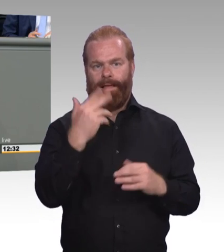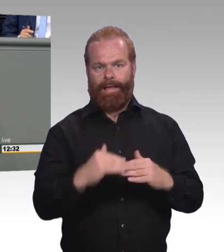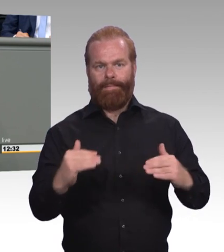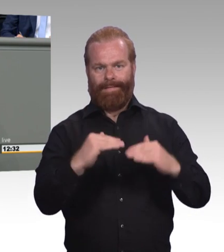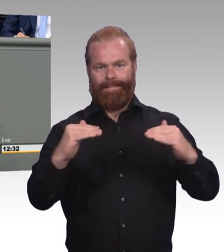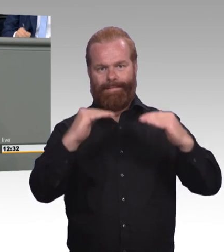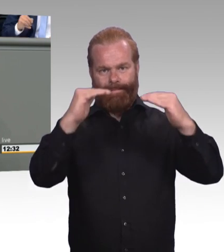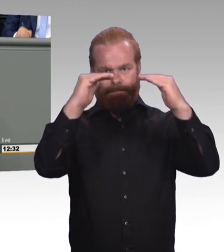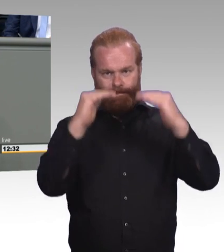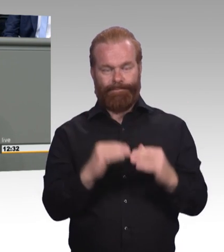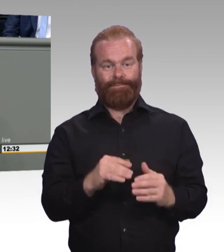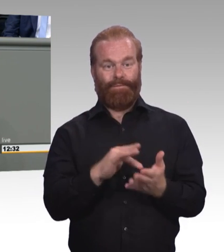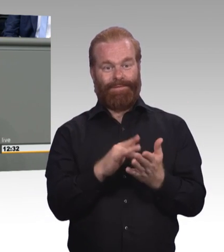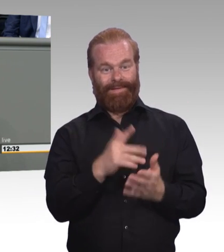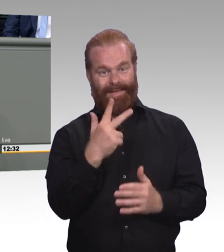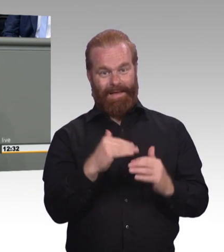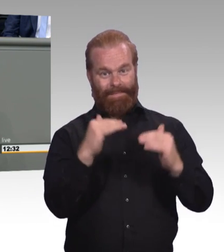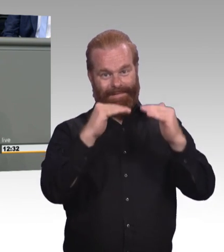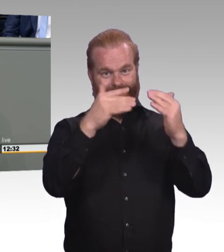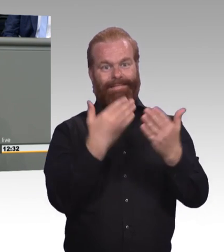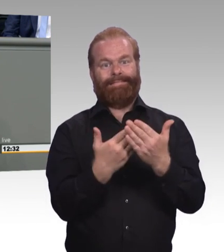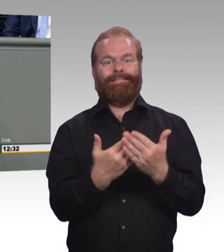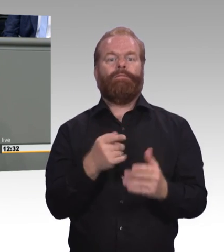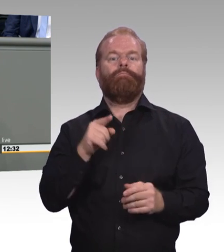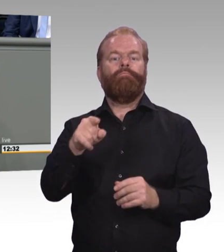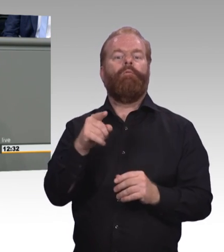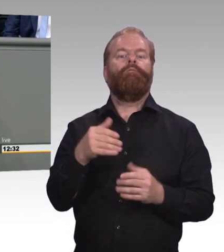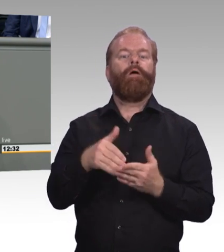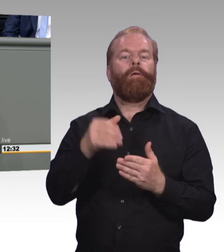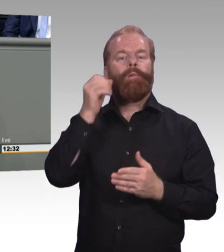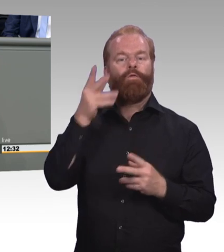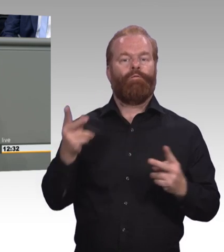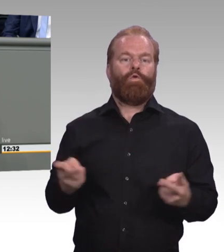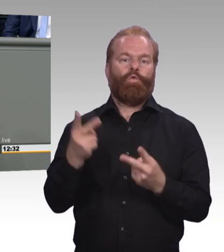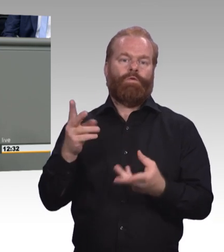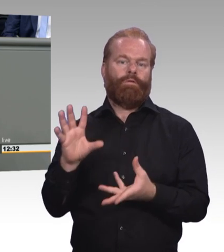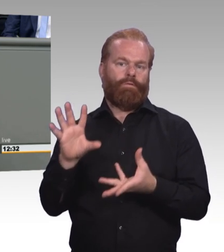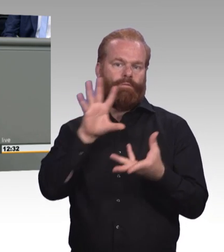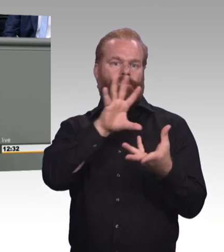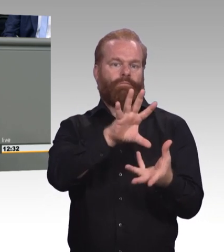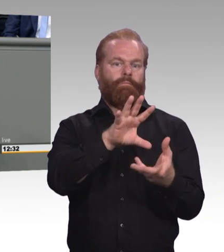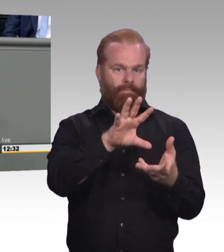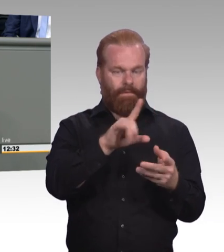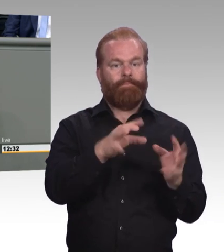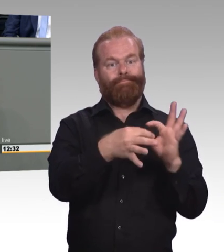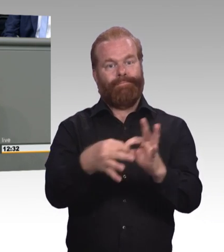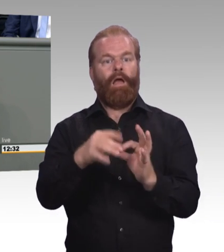Und das ist allemal mehr als Pseudo-Akademisierung. Es ist Gleichwertigkeit. Es ist das, was-. Entschuldigung vor 50 Jahren